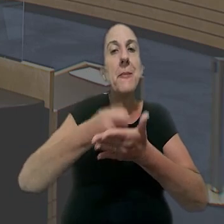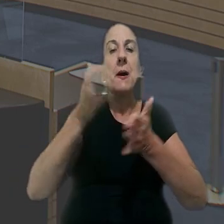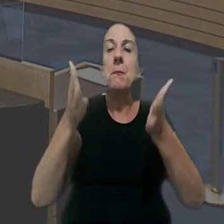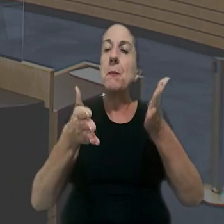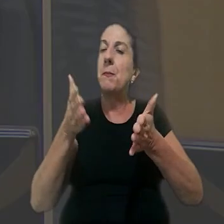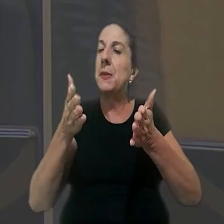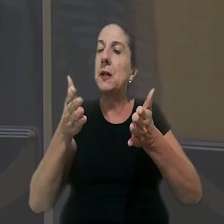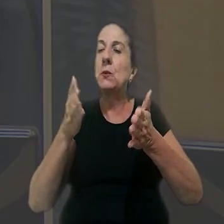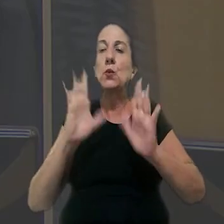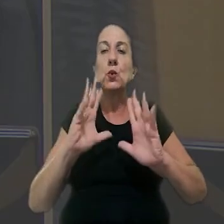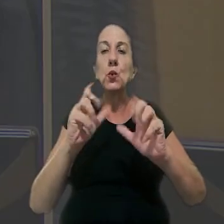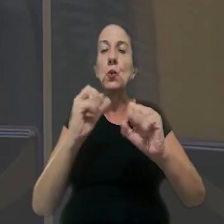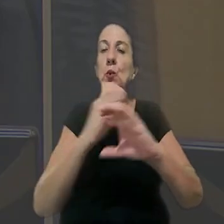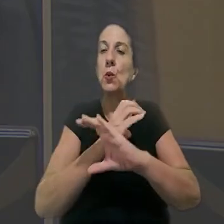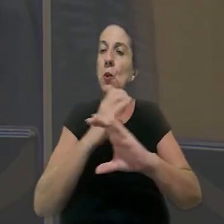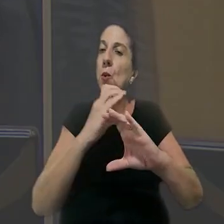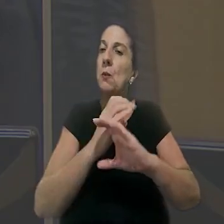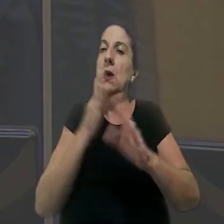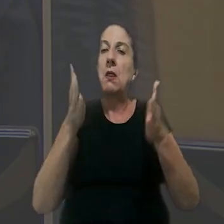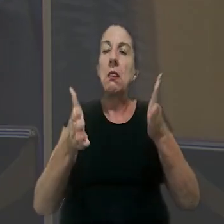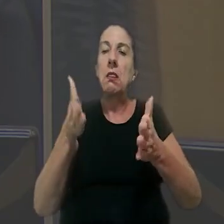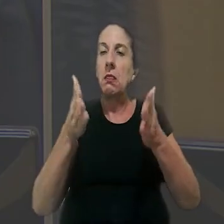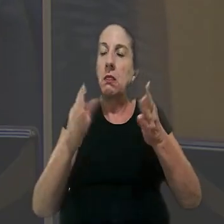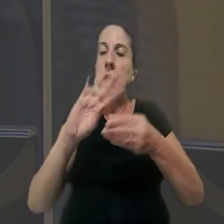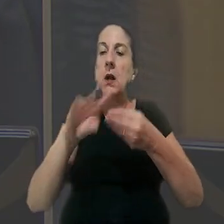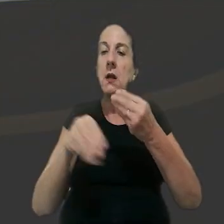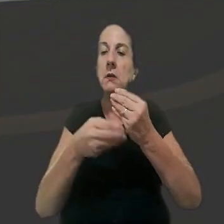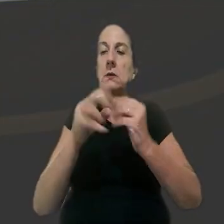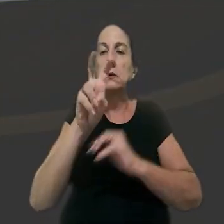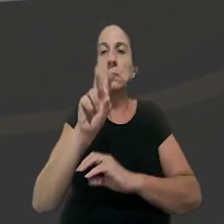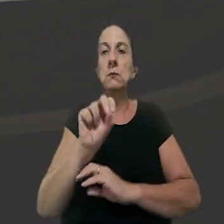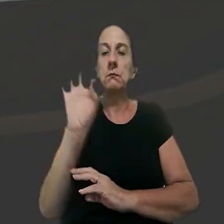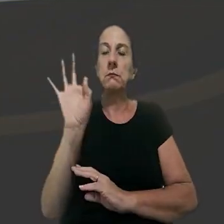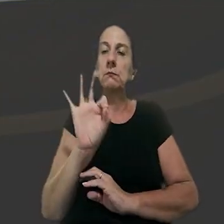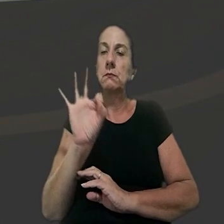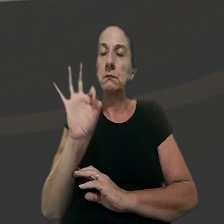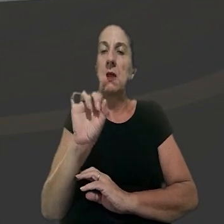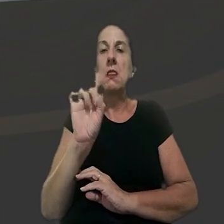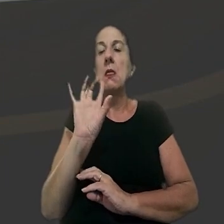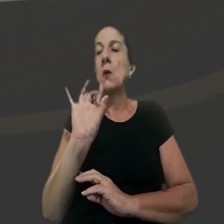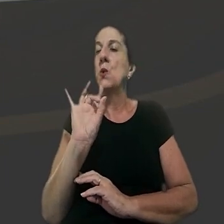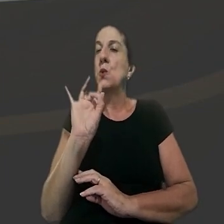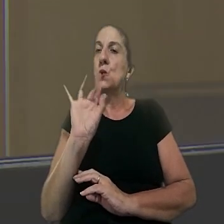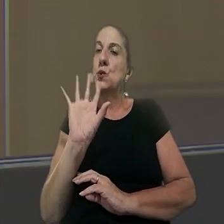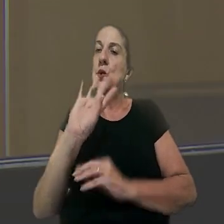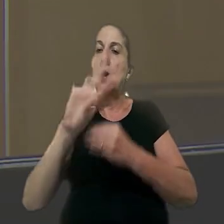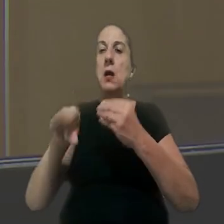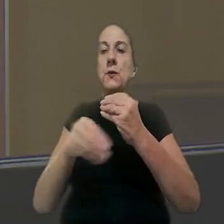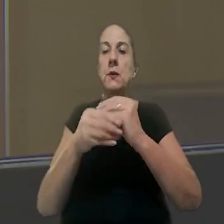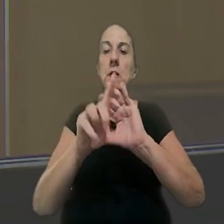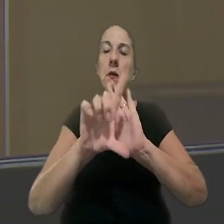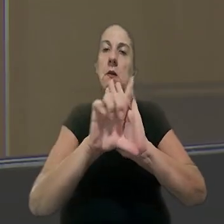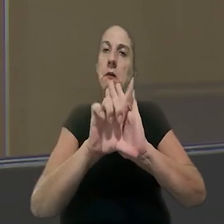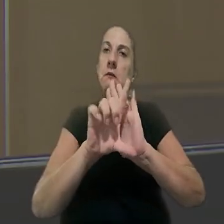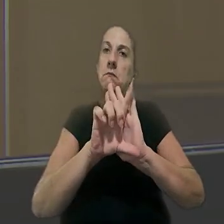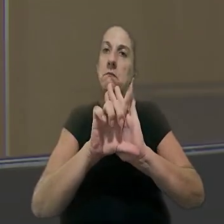pagamento do período integral do intervalo violado acrescido de 50%, e não apenas do adicional legal,